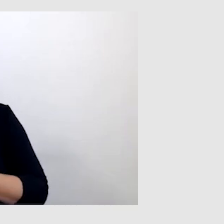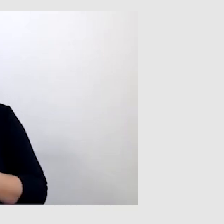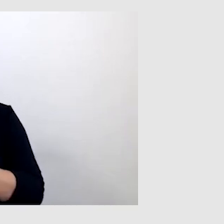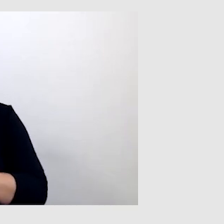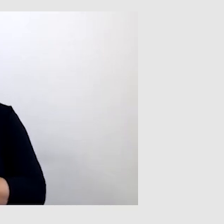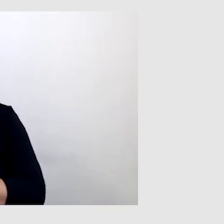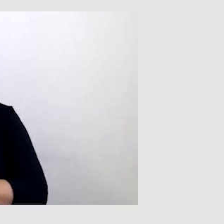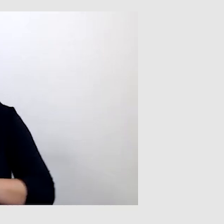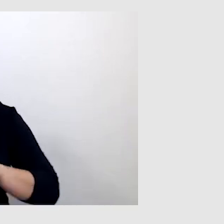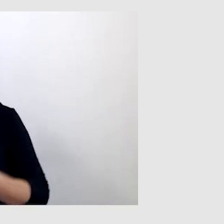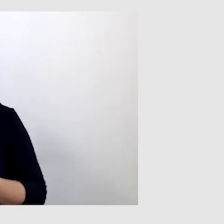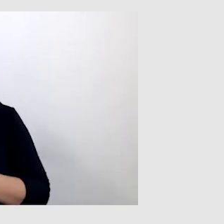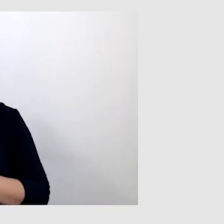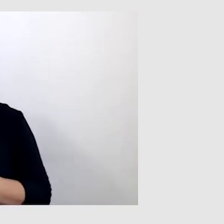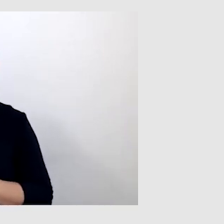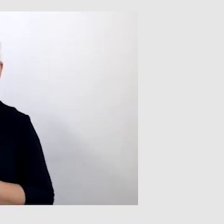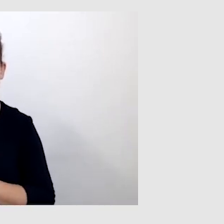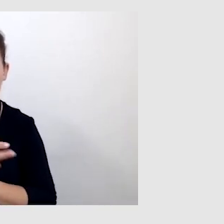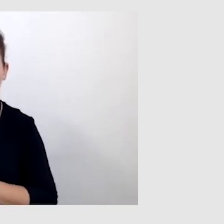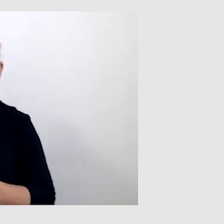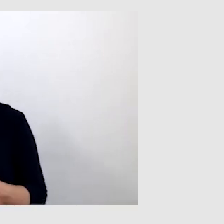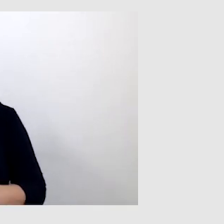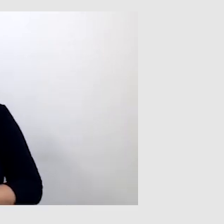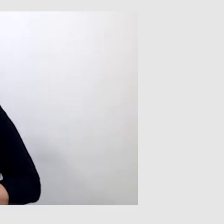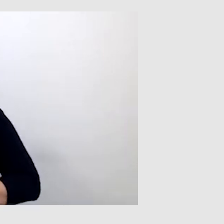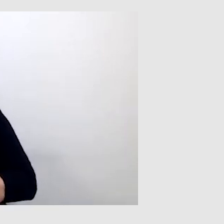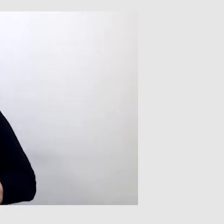Były napisy i tłumacz języka migowego.